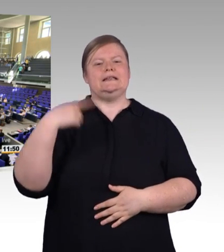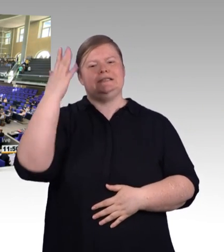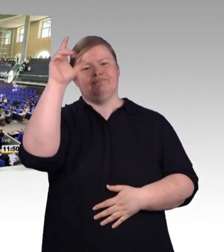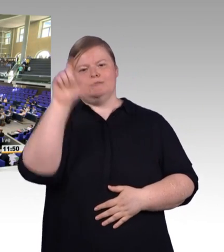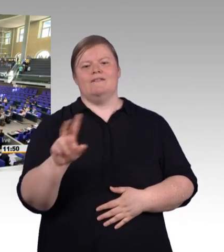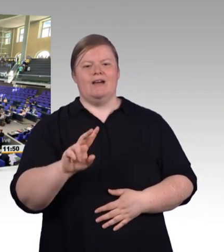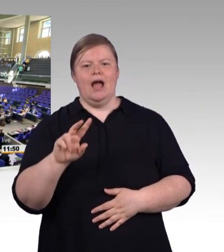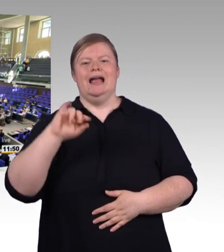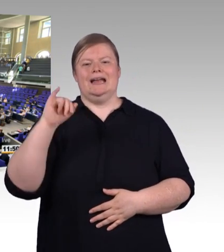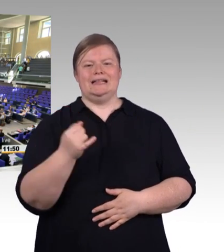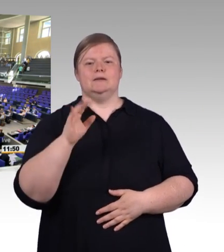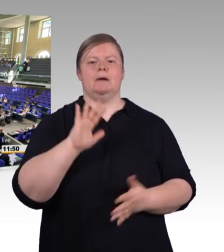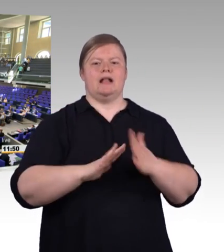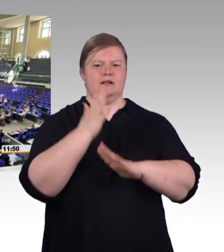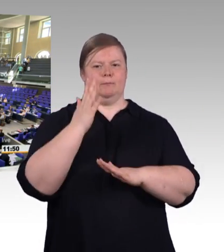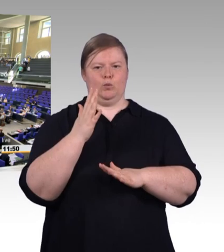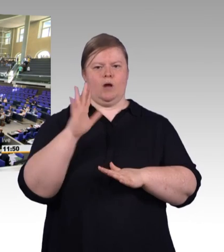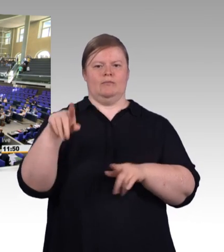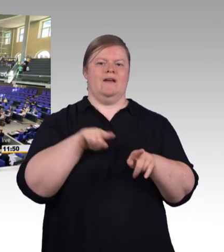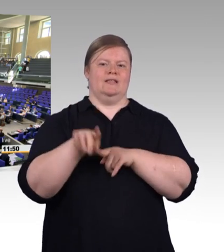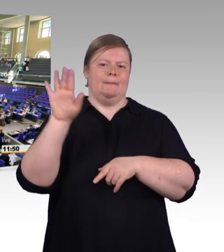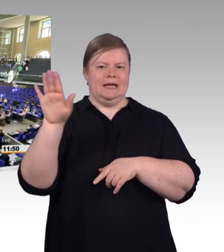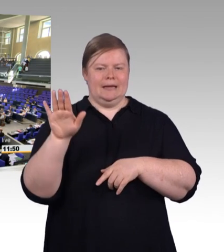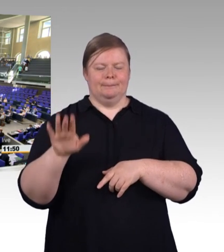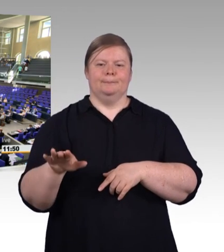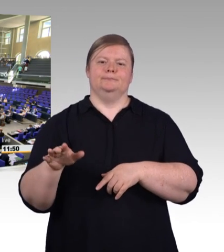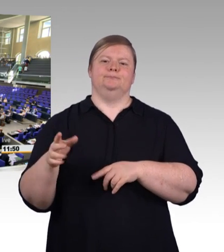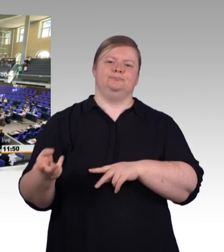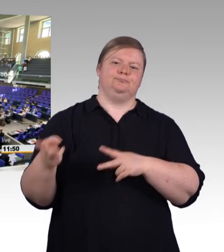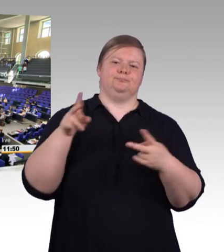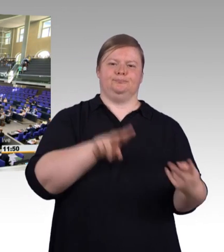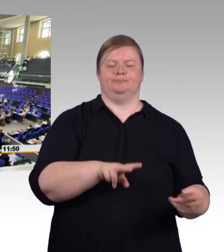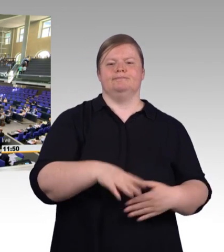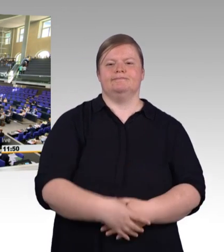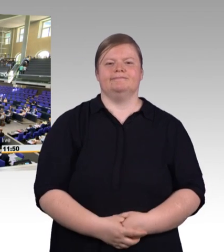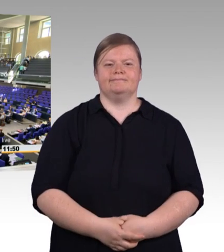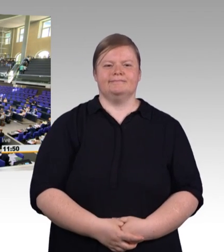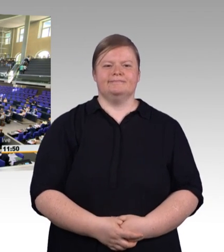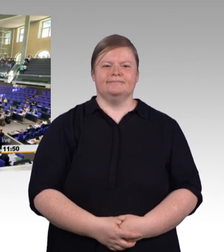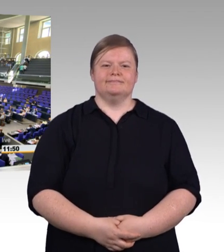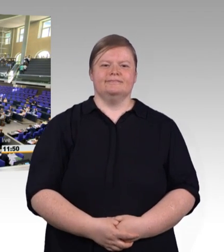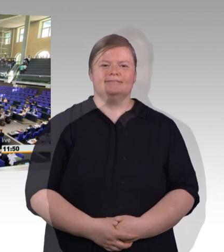(Rednerwechsel) Herr Präsident, liebe Kolleginnen und Kollegen, wenn wir in den letzten Monaten über berufliche Bildung gesprochen haben,